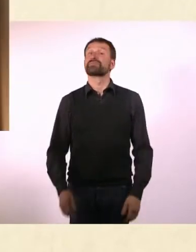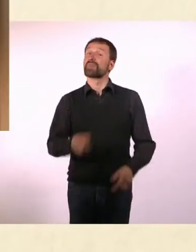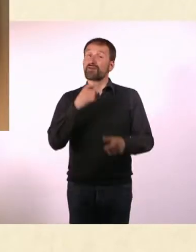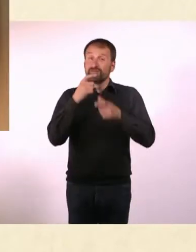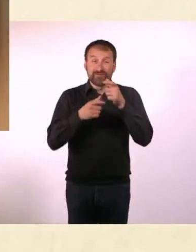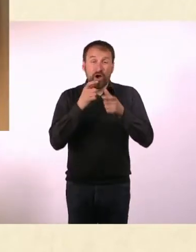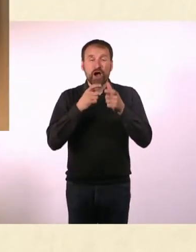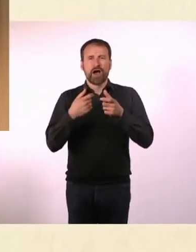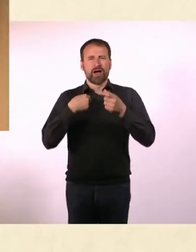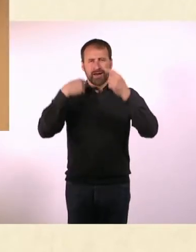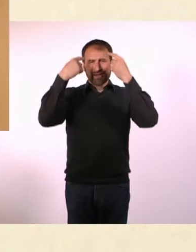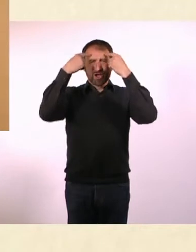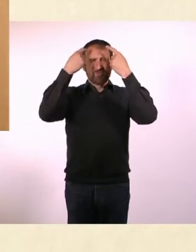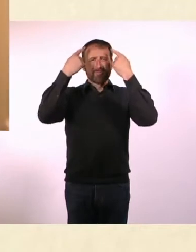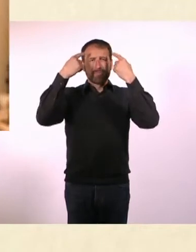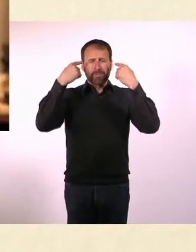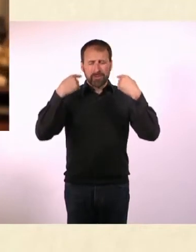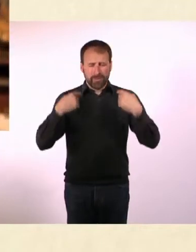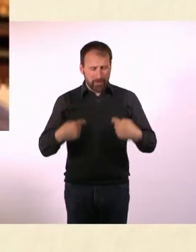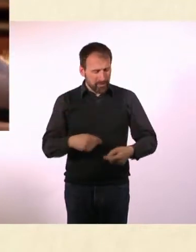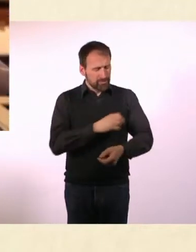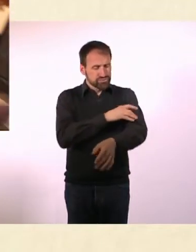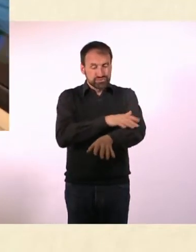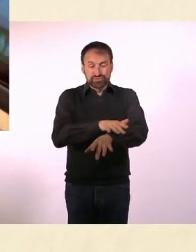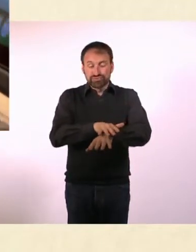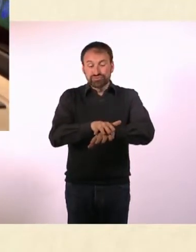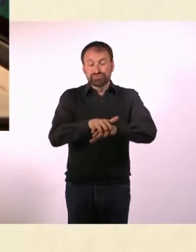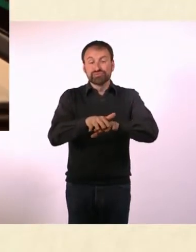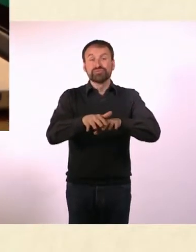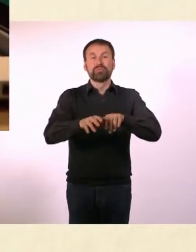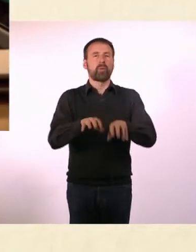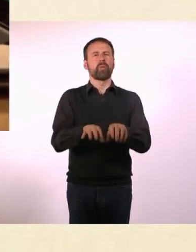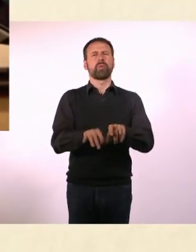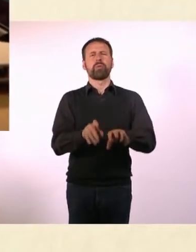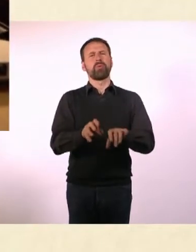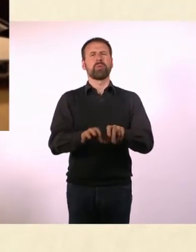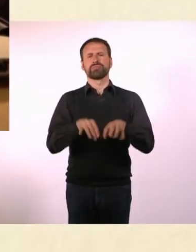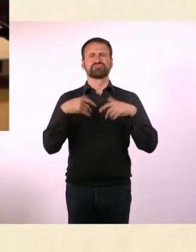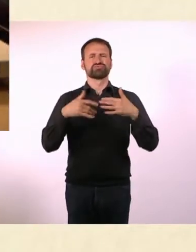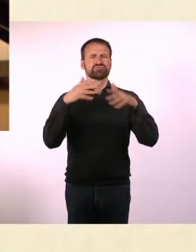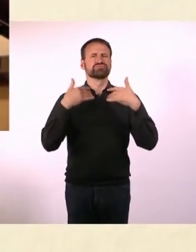Die Worte purzeln mir nur so aus dem Kopf in die Arme, fließen von da in die Finger ... und auf die Tastatur.